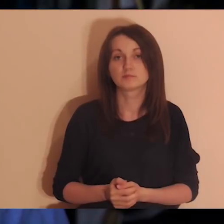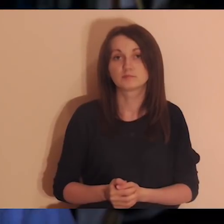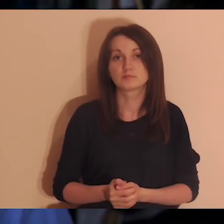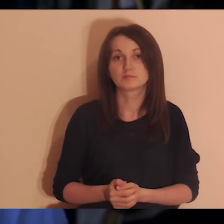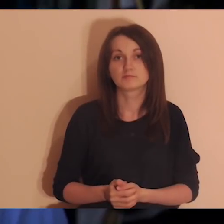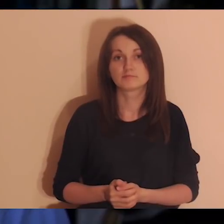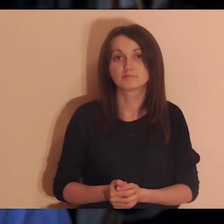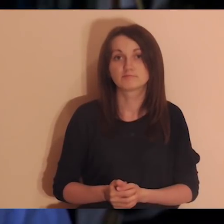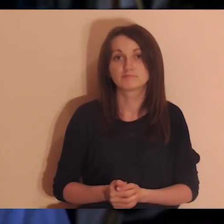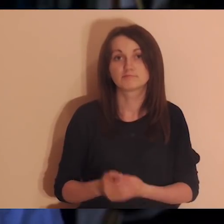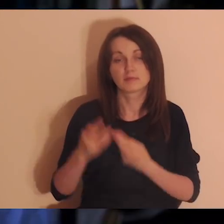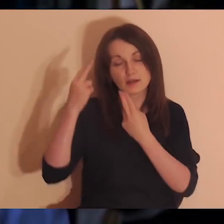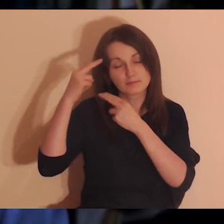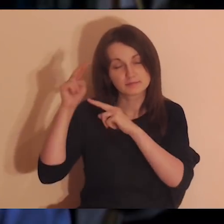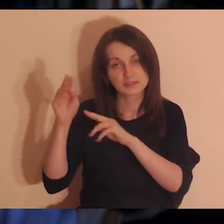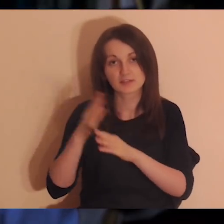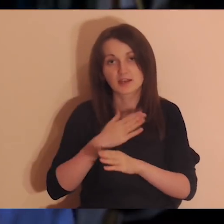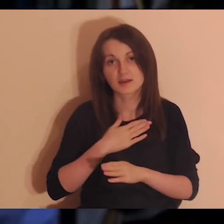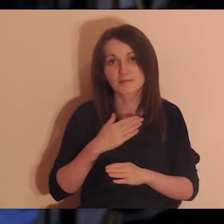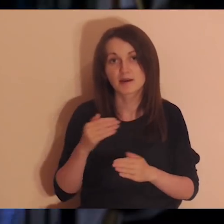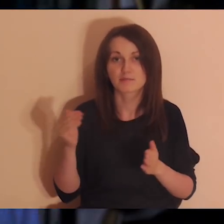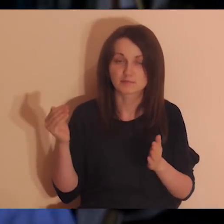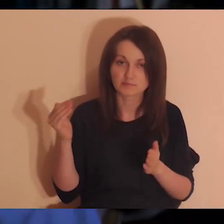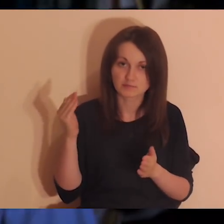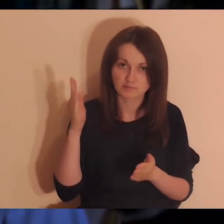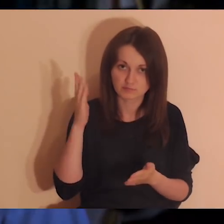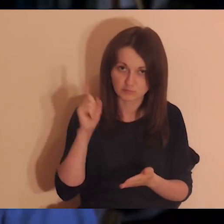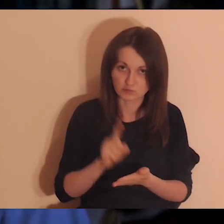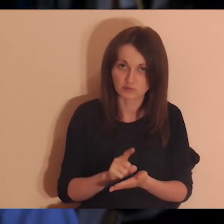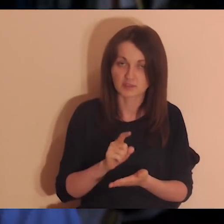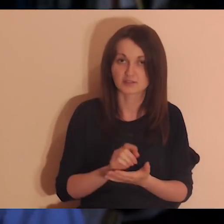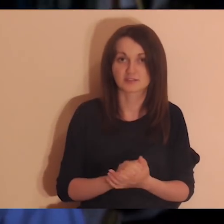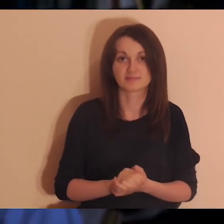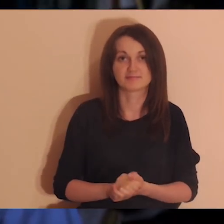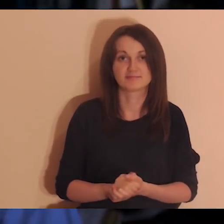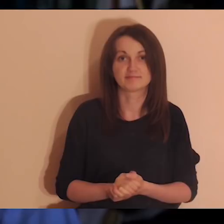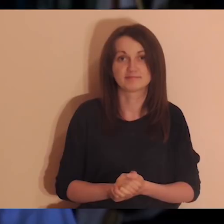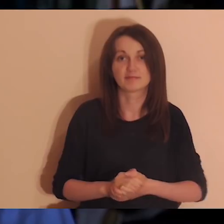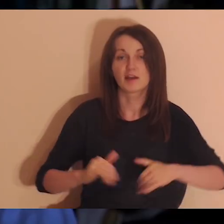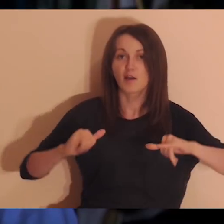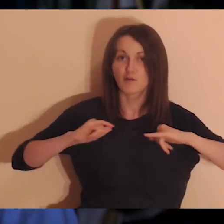Mam nadzieję, że to będzie udany eksperyment. Przeczytam jeszcze raz fragment Ewangelii.